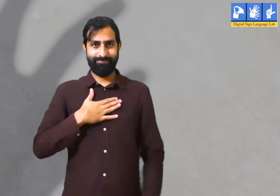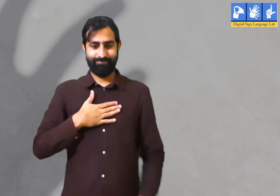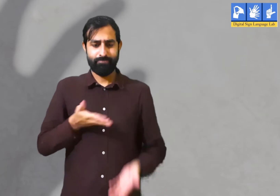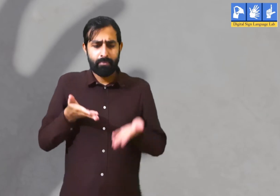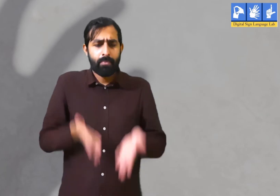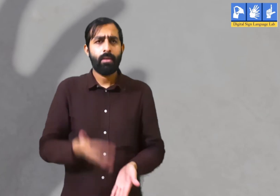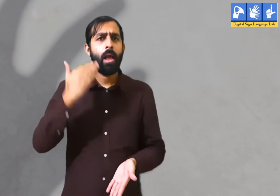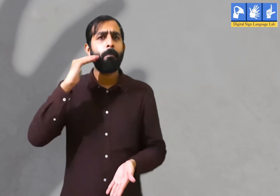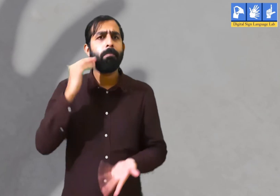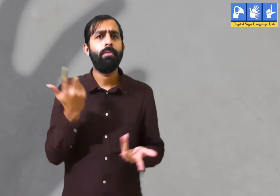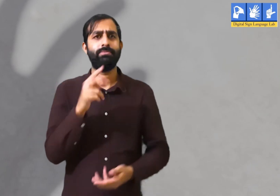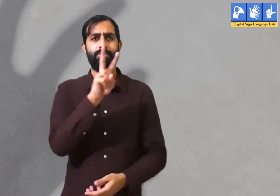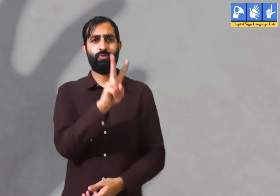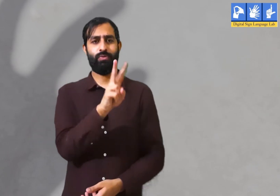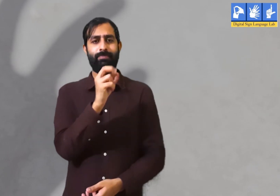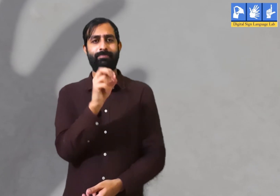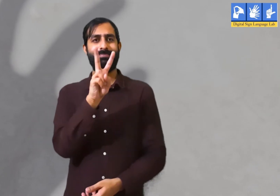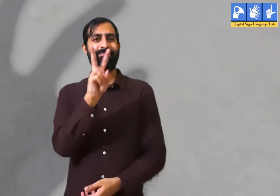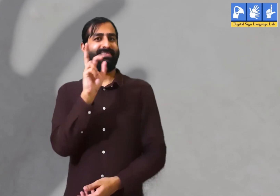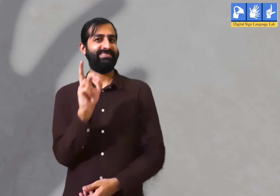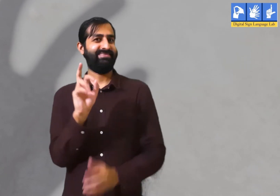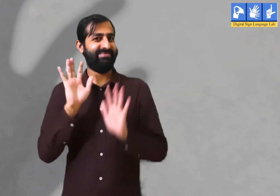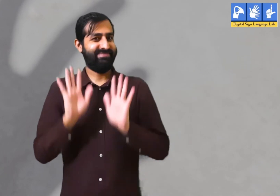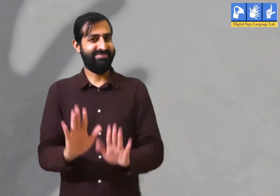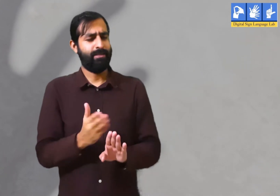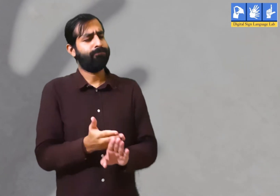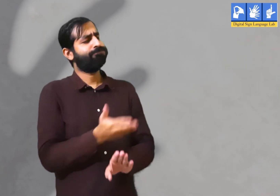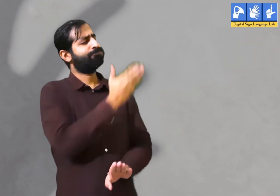हम अभी सन २०२० में हैं ।